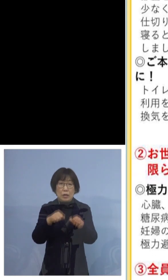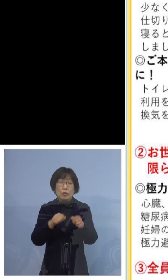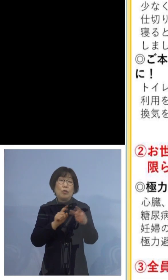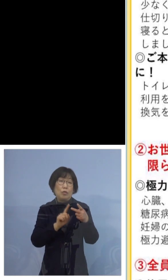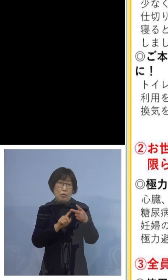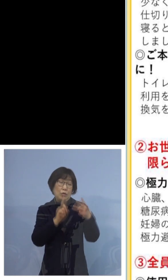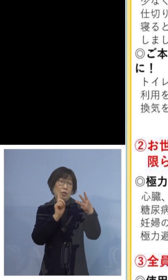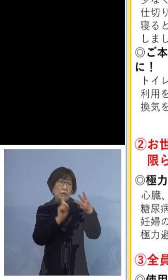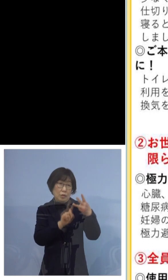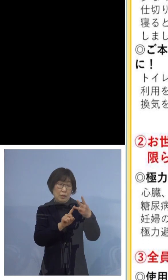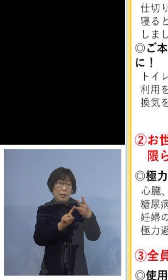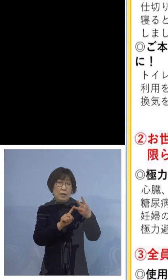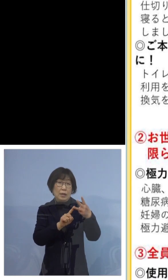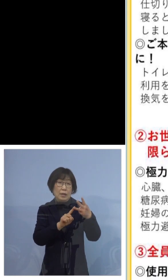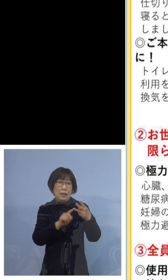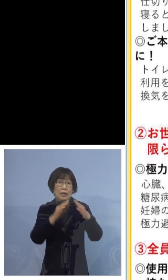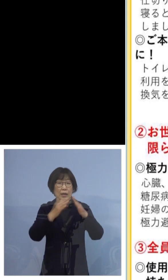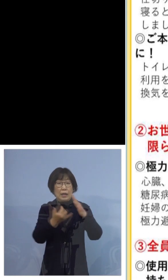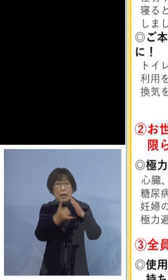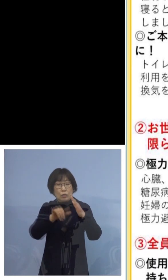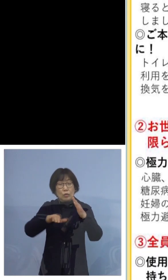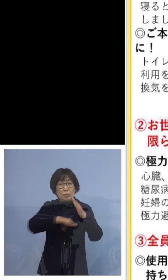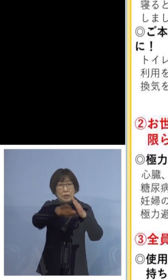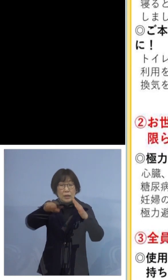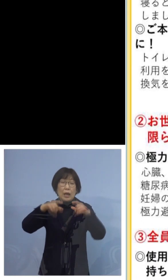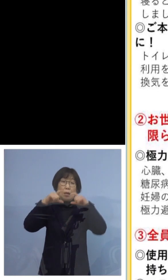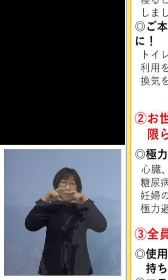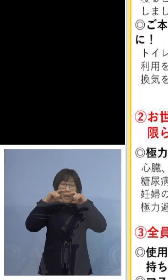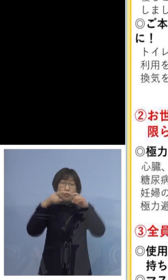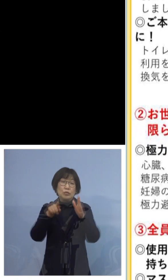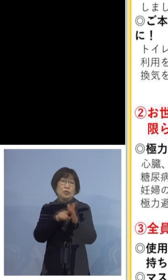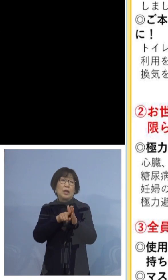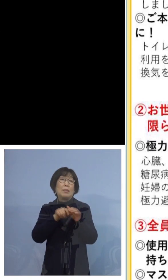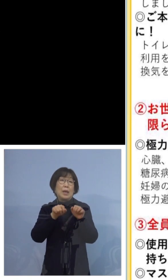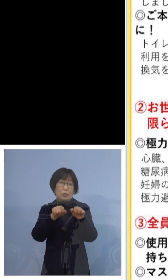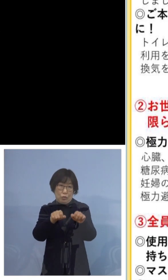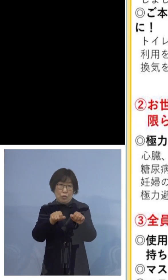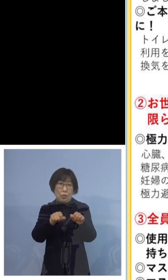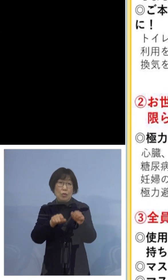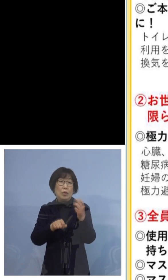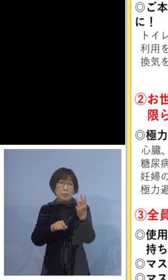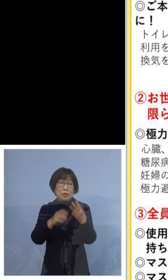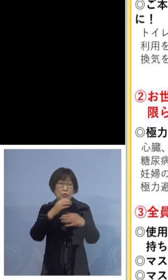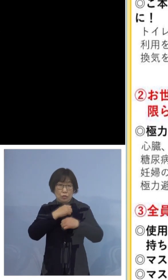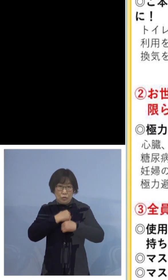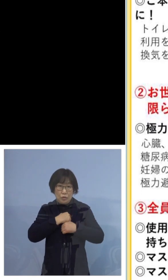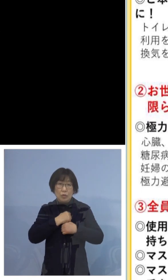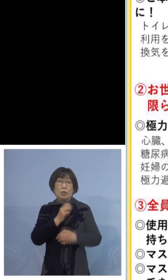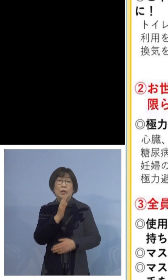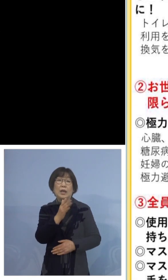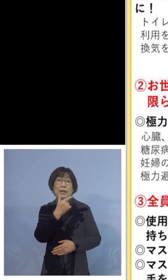全員がマスクをつけましょう という3点にご注意いただきたいと思います